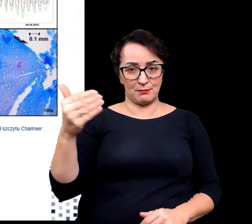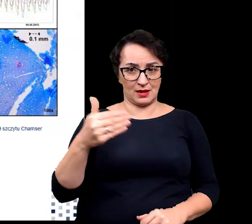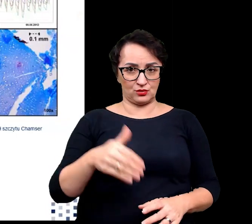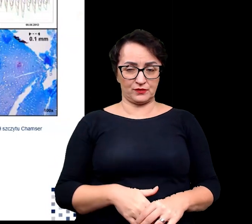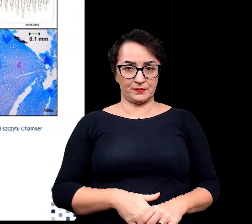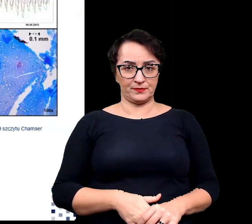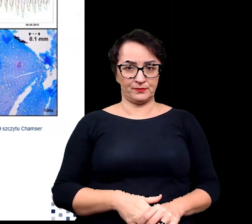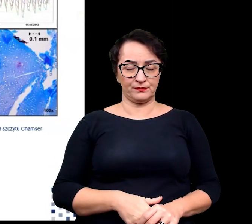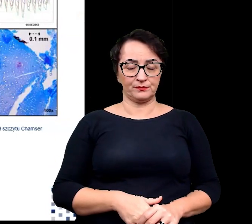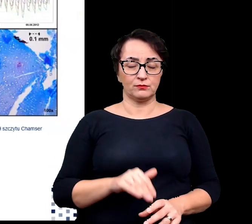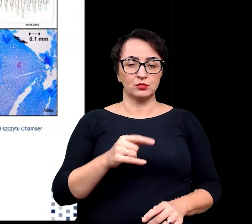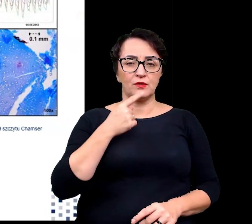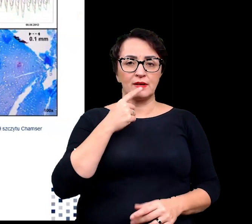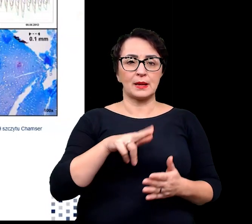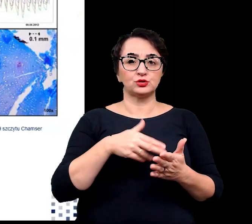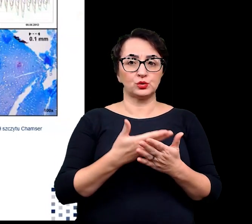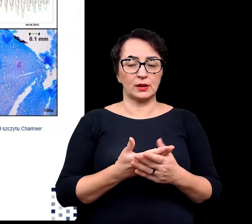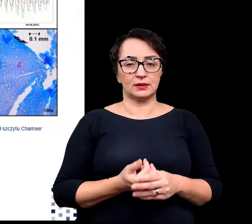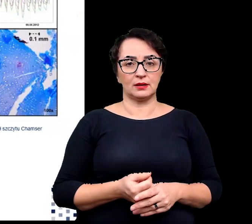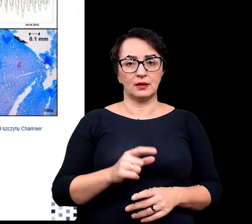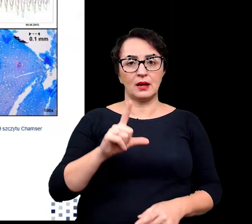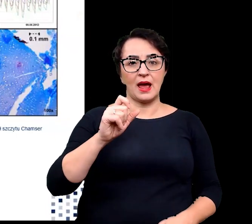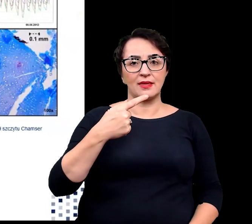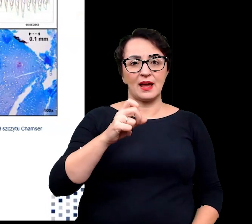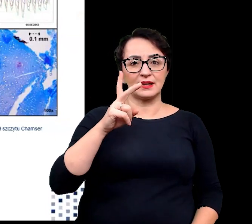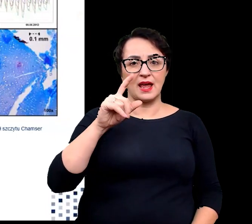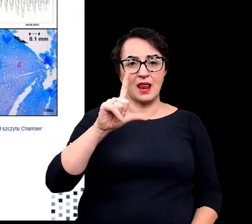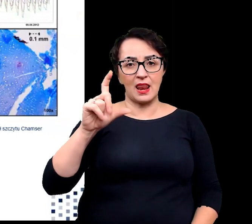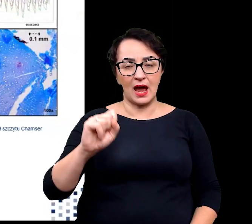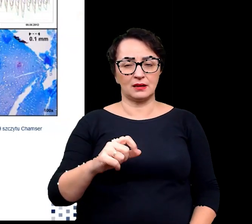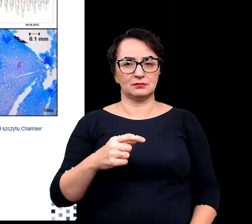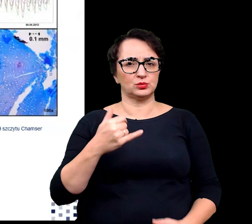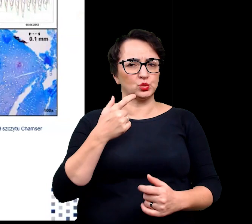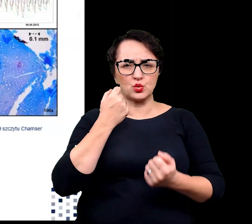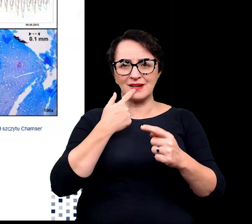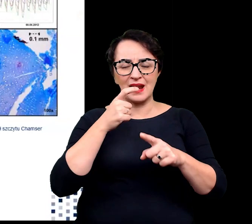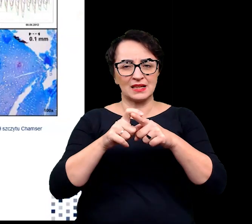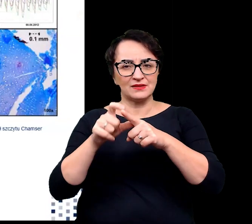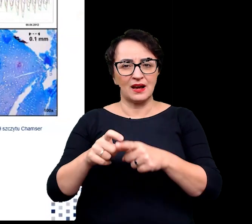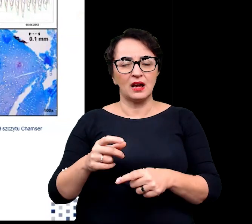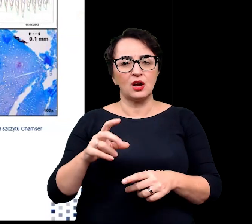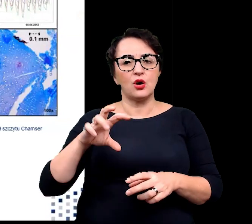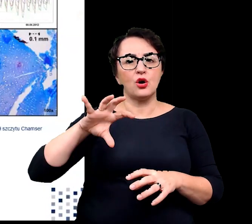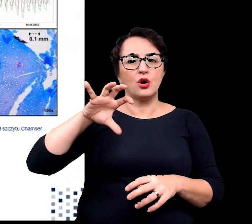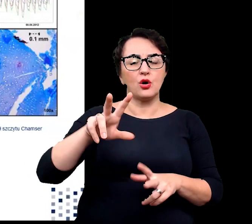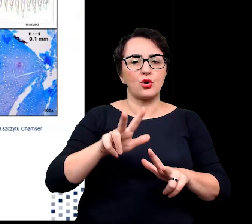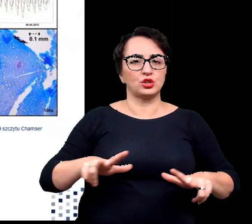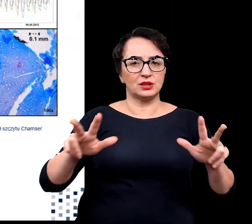Możemy tu wymienić rośliny takie jak ladakiella czy pulvinatusia należące do rodziny kapustowatych.